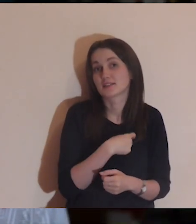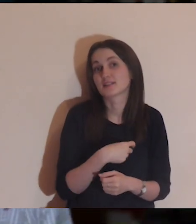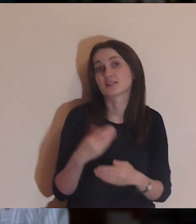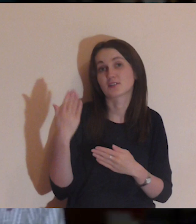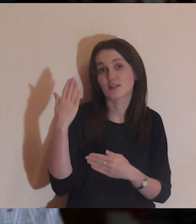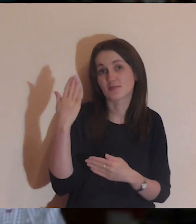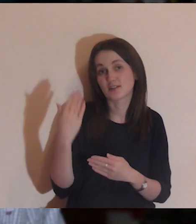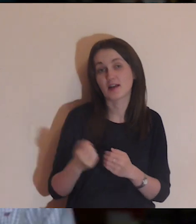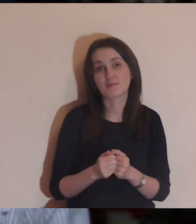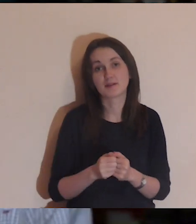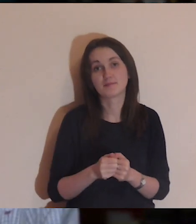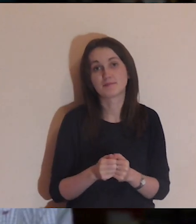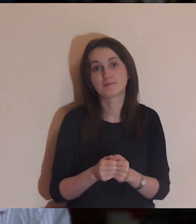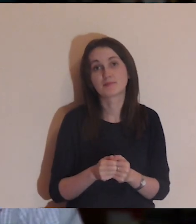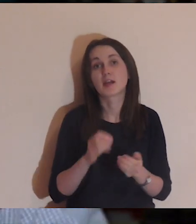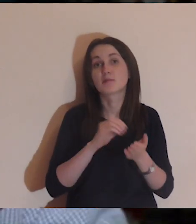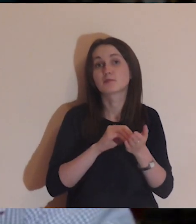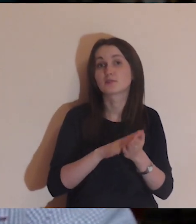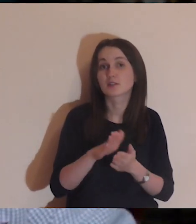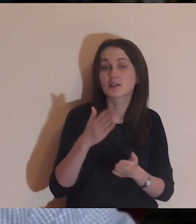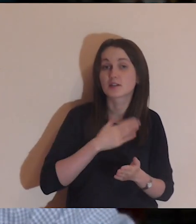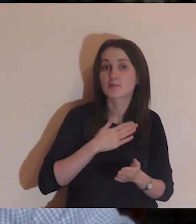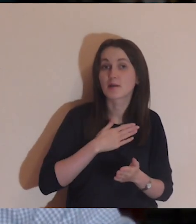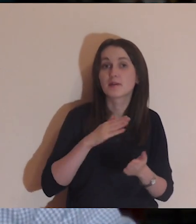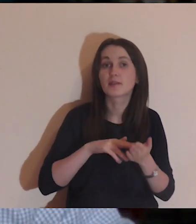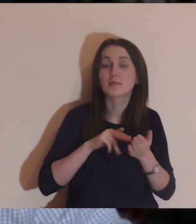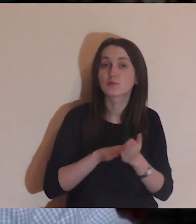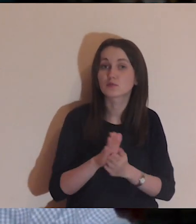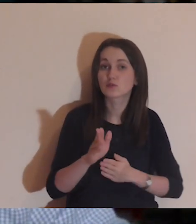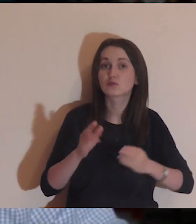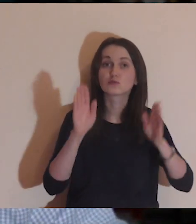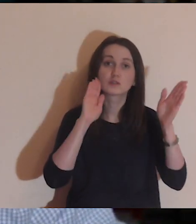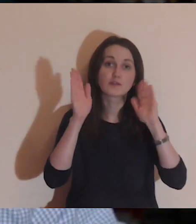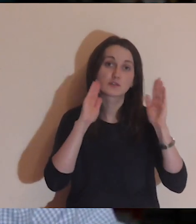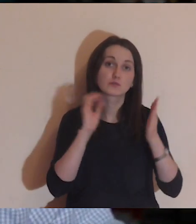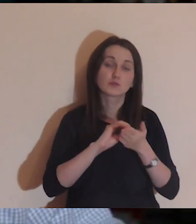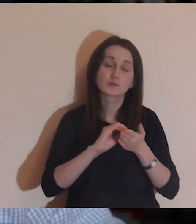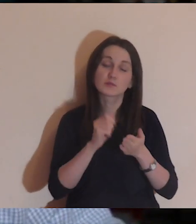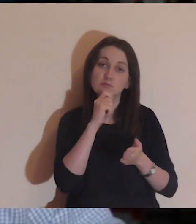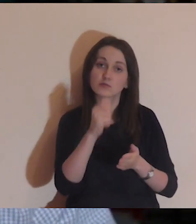Mamy zwyczaj, że piszemy na Facebooku w komentarzu, skąd jesteśmy,